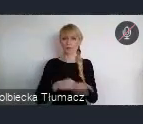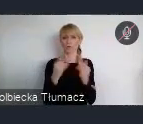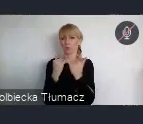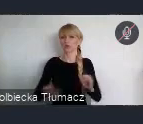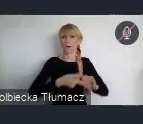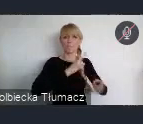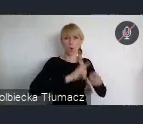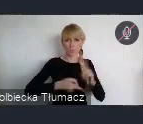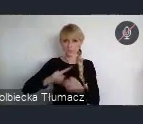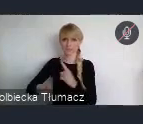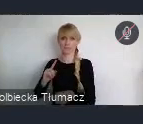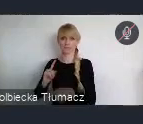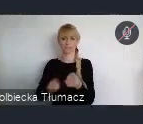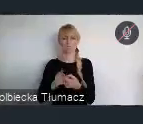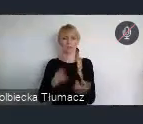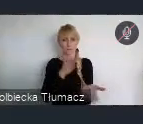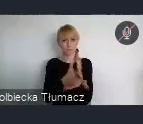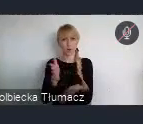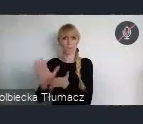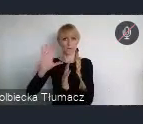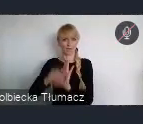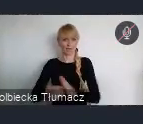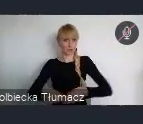oraz wzmocnienie wymiaru miejskiego w tych politykach.